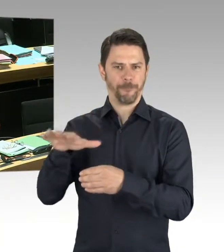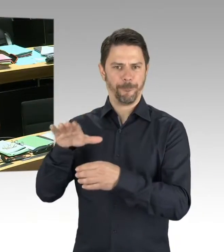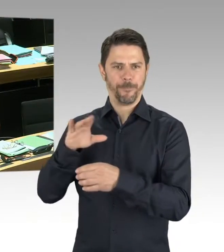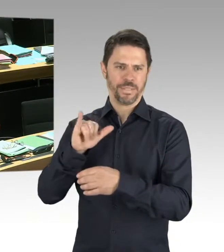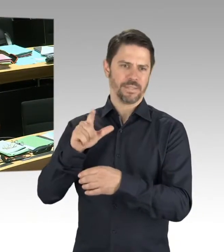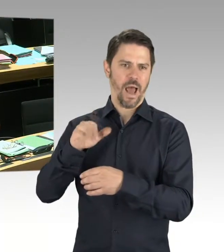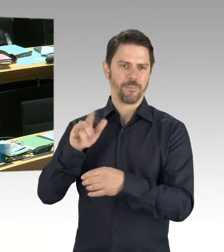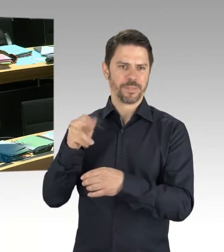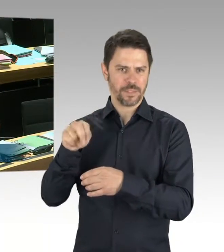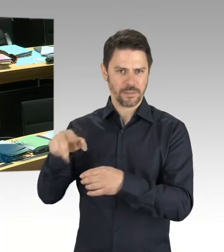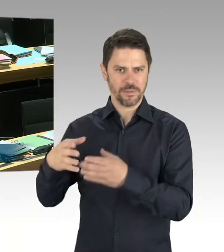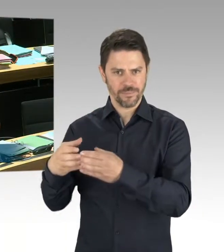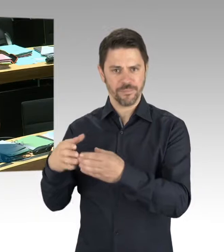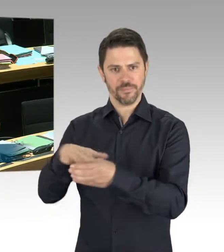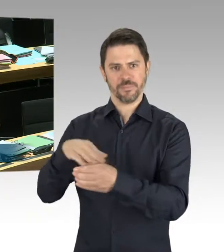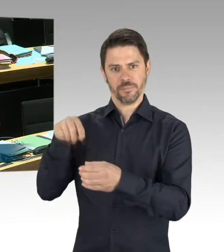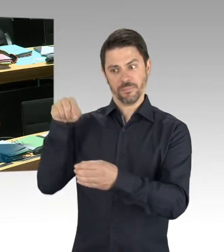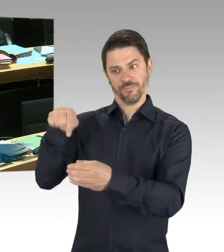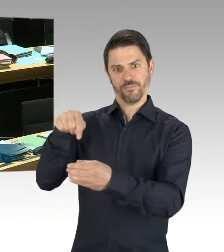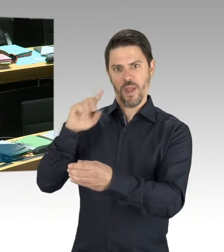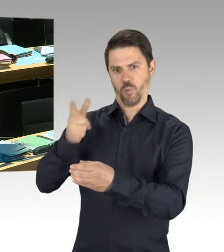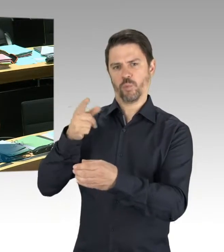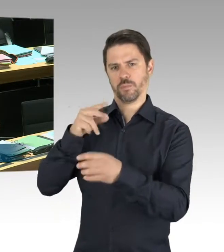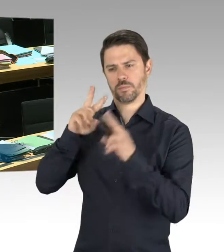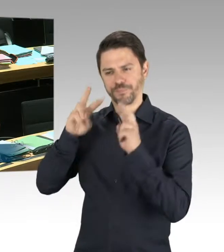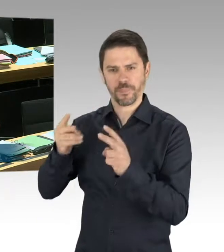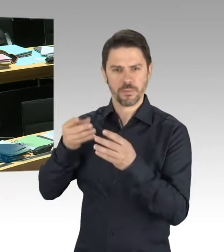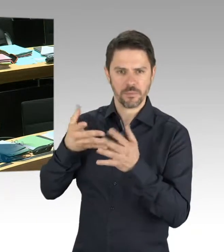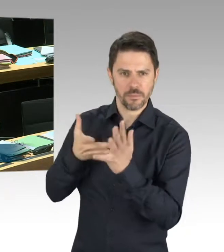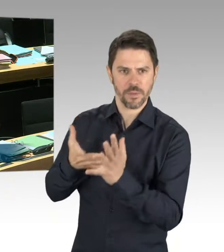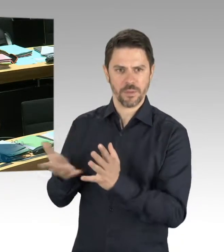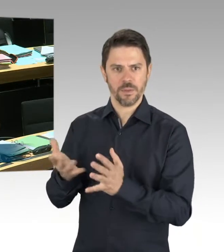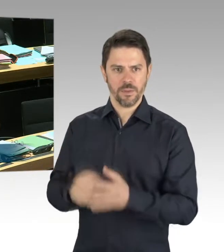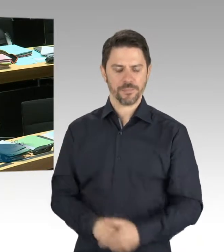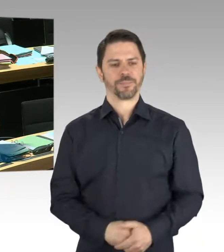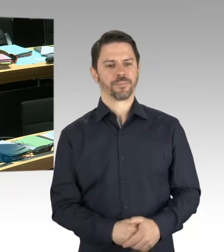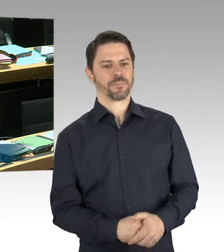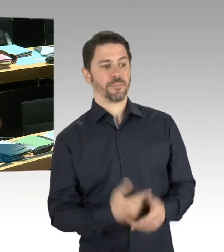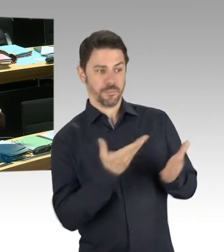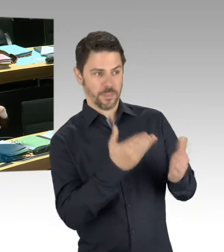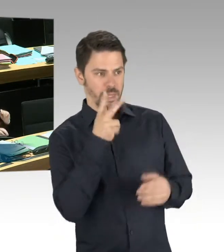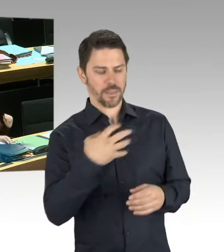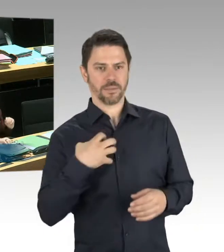zum Ende des 2. Weltkriegs erschließt sich mir jetzt nicht. (Beifall)